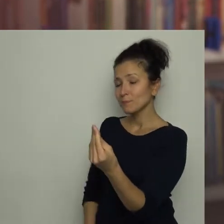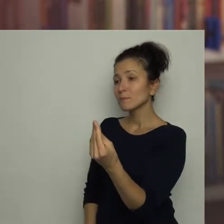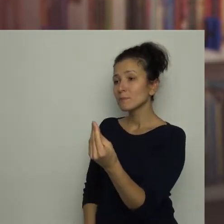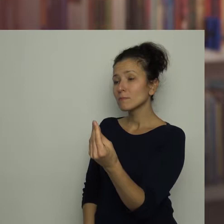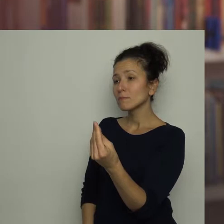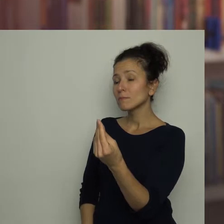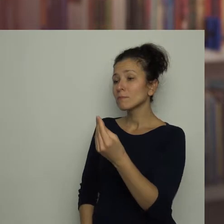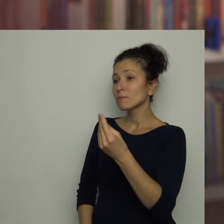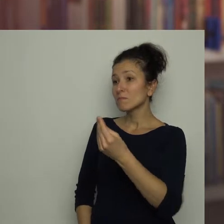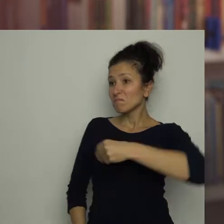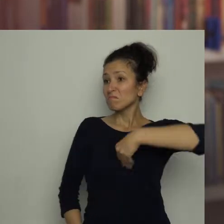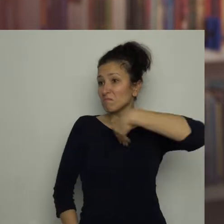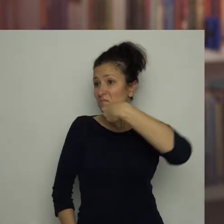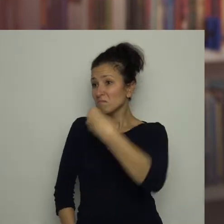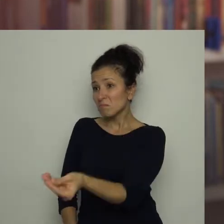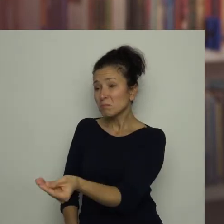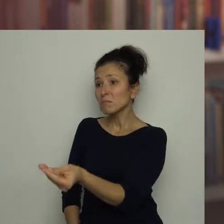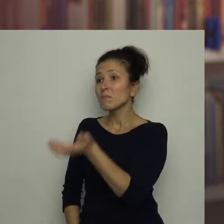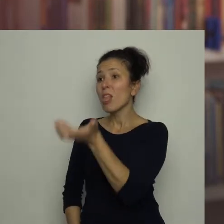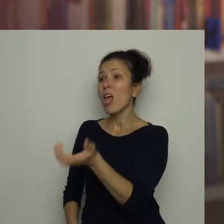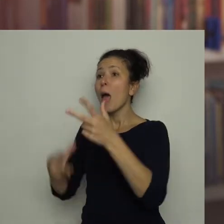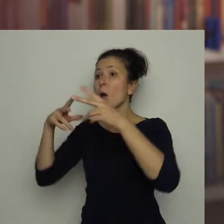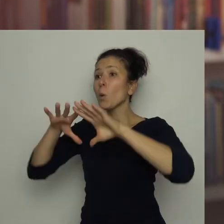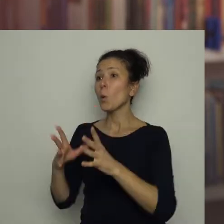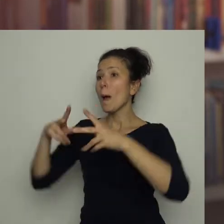Wręczyła mu duży kawałek czerwonej papryki.